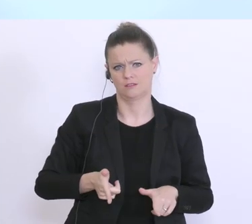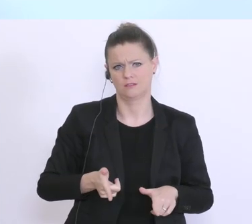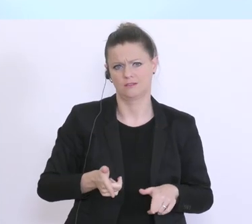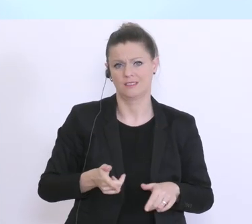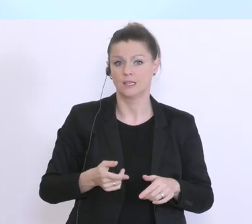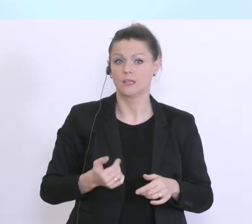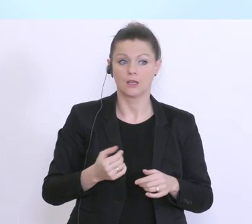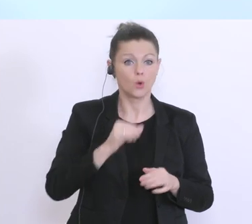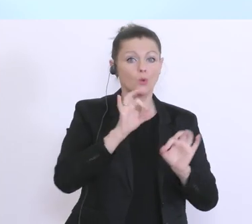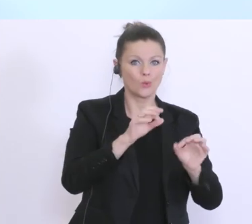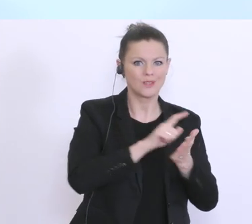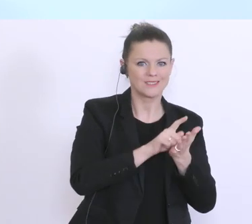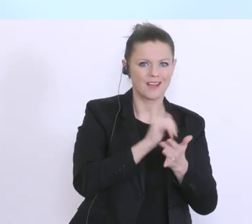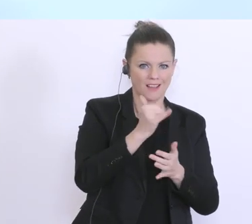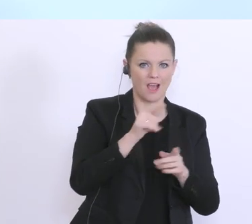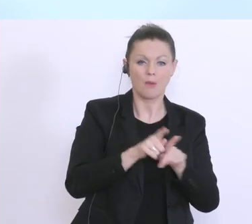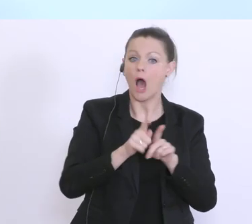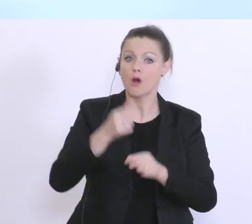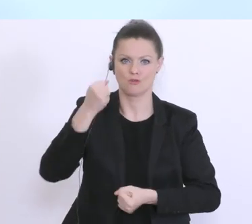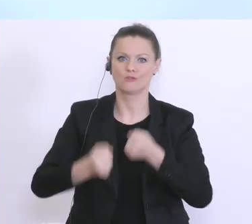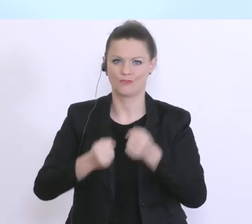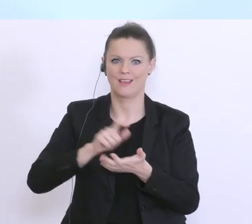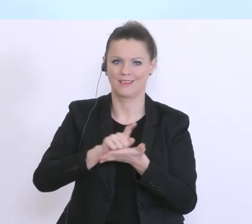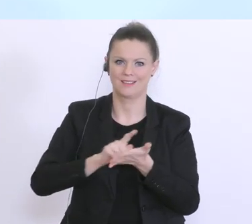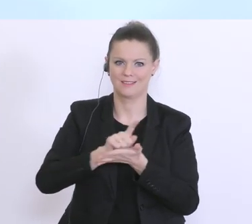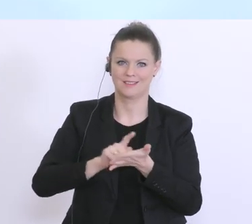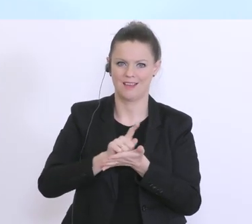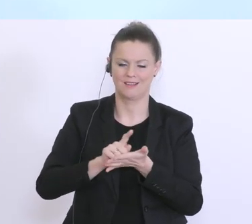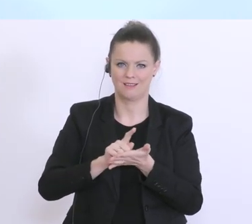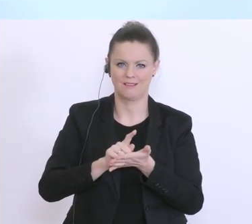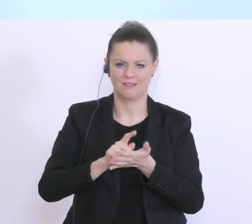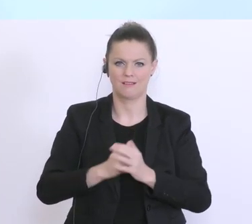schwierigen Situation. Und glauben Sie mir, dass trotz der schon angesprochenen und in den letzten